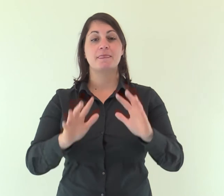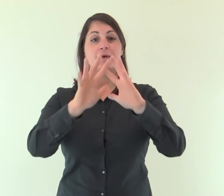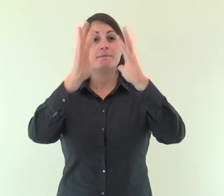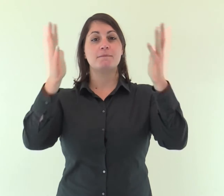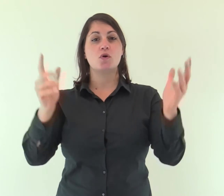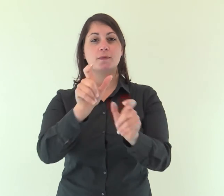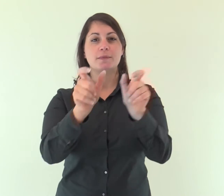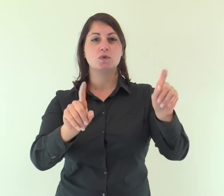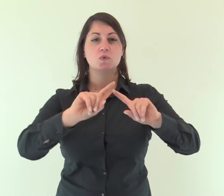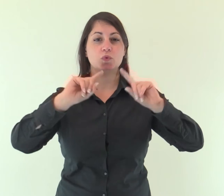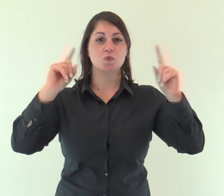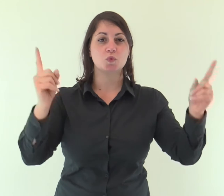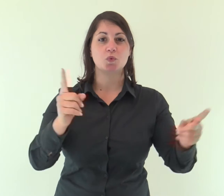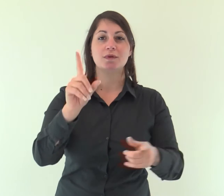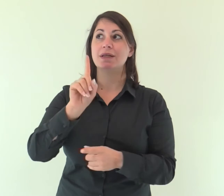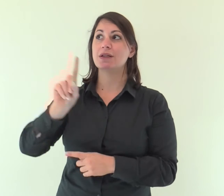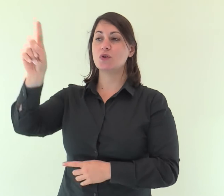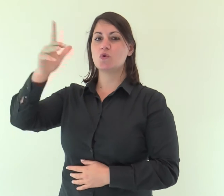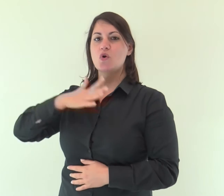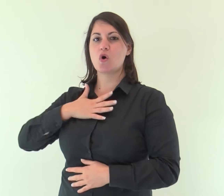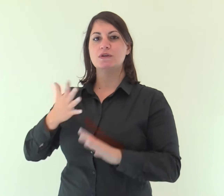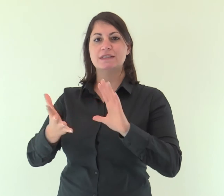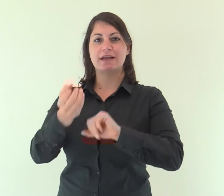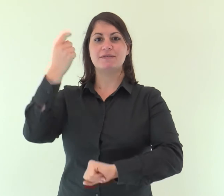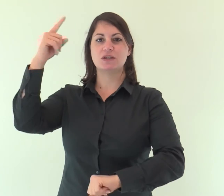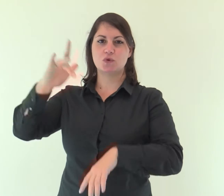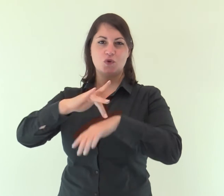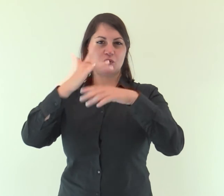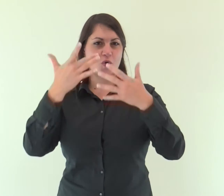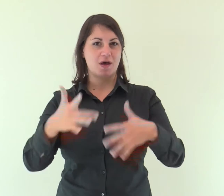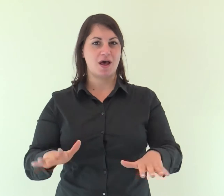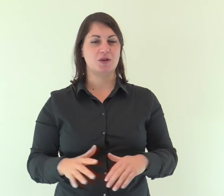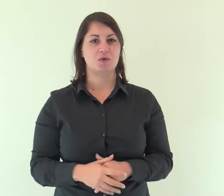Tutta la terra ha veduto la salvezza del nostro Dio.